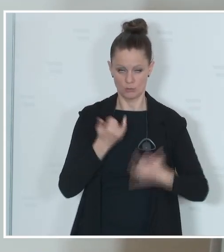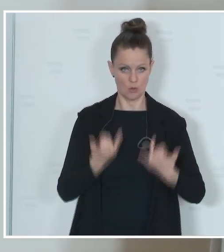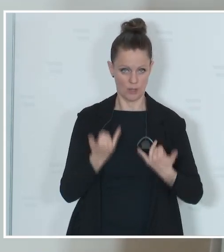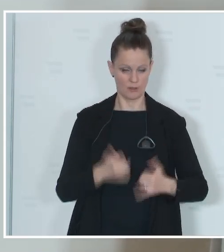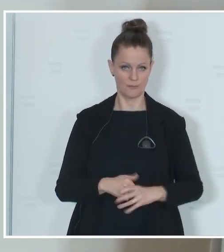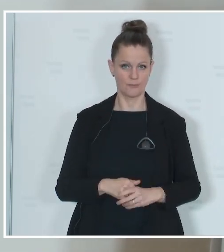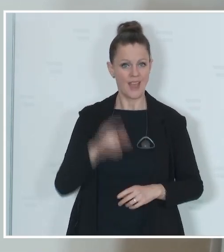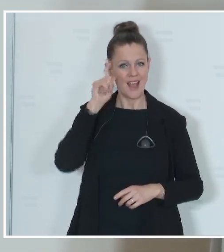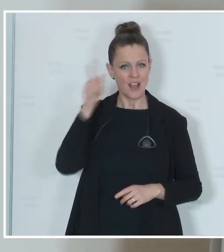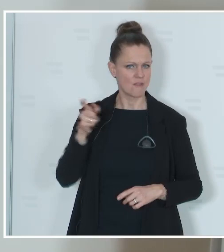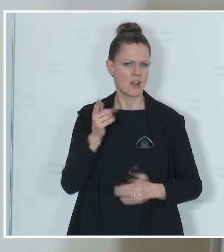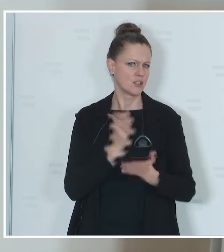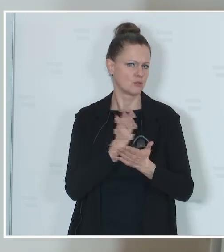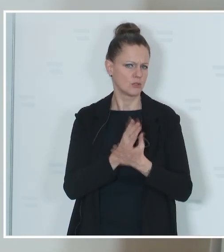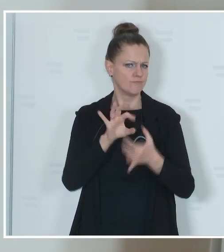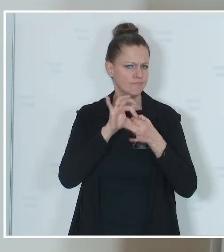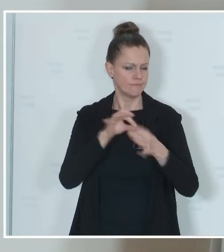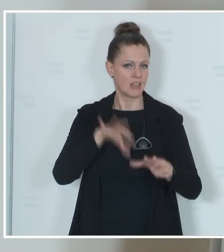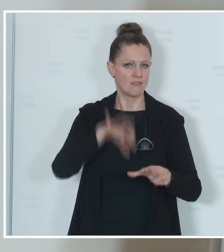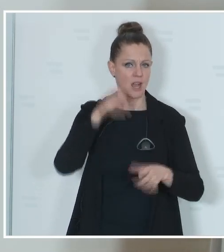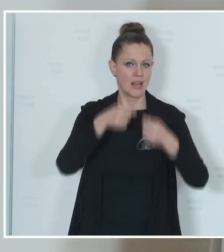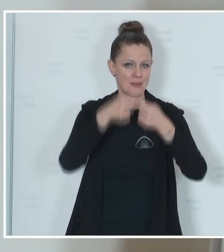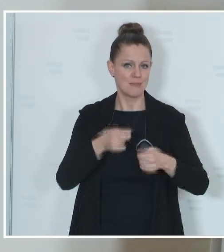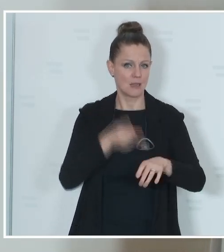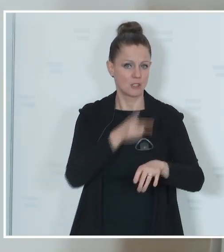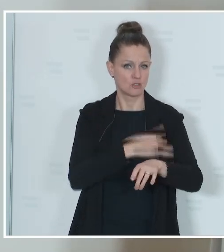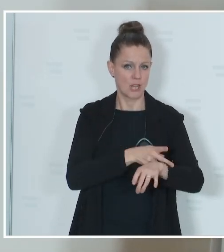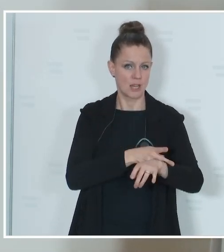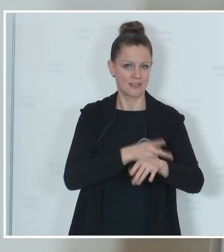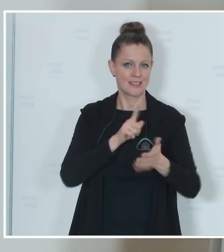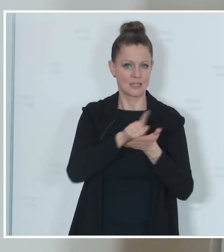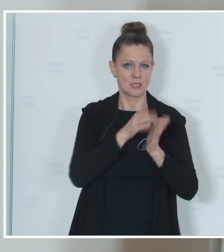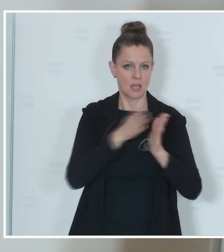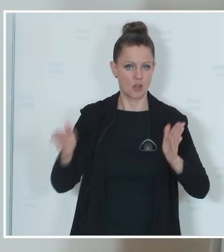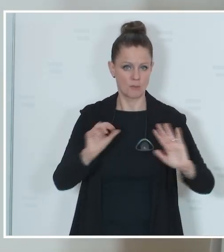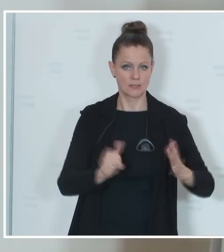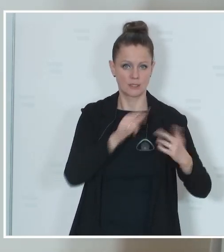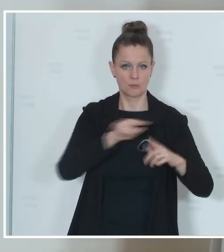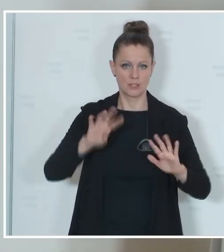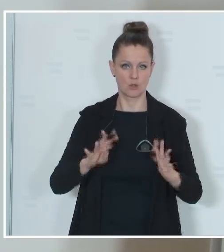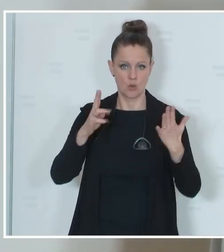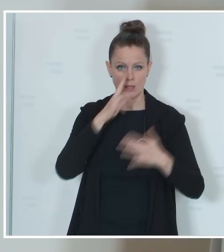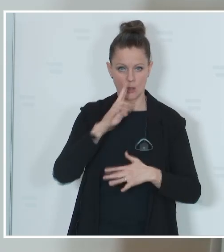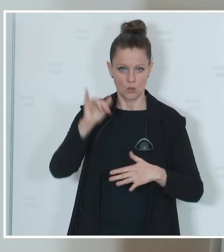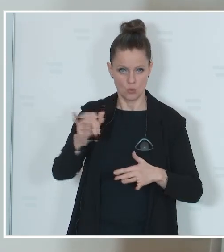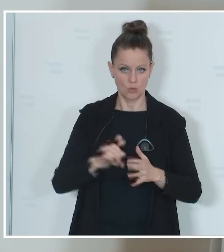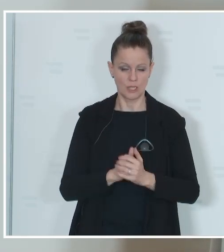die Eckpunkte zur Wahl. Die Mitgliedstaaten haben im Zeitraum vom 6. bis 9. Juni diese Wahl